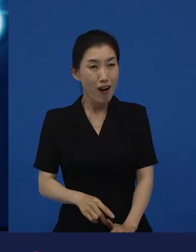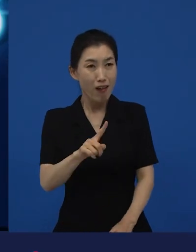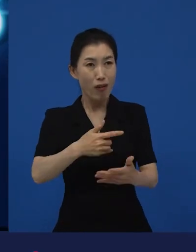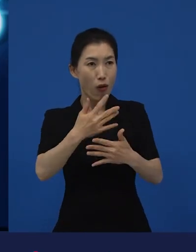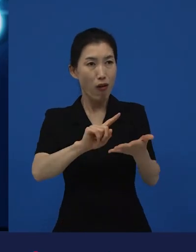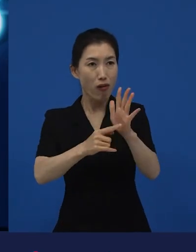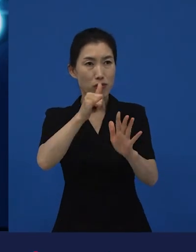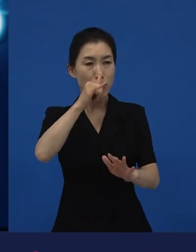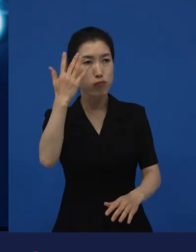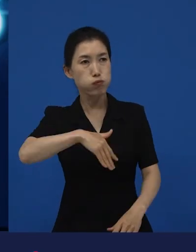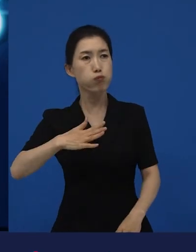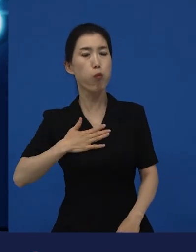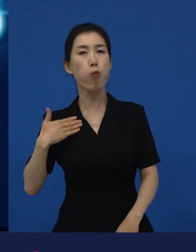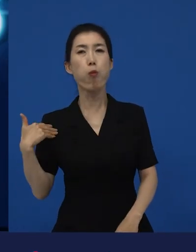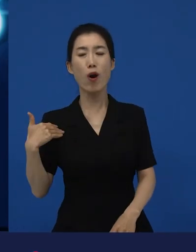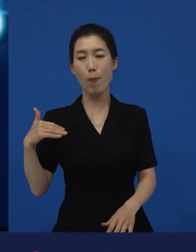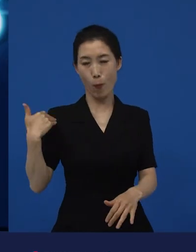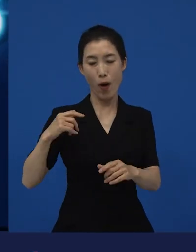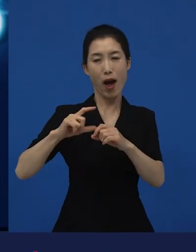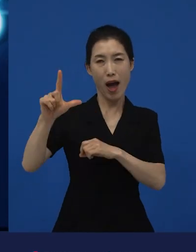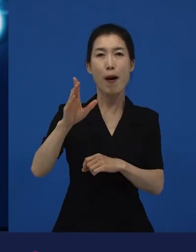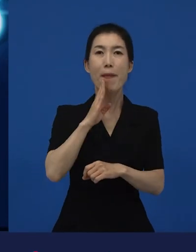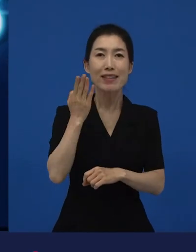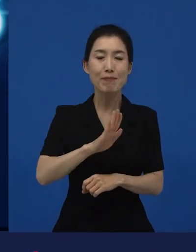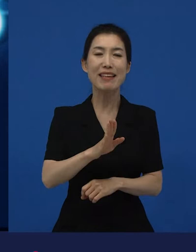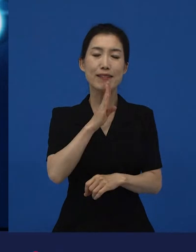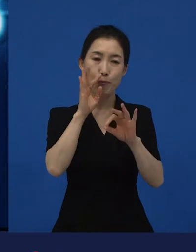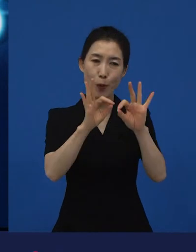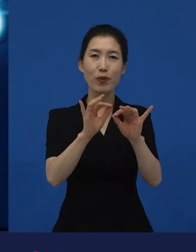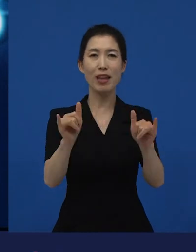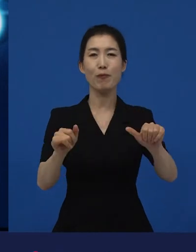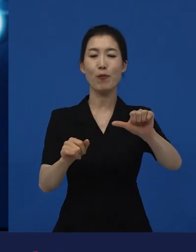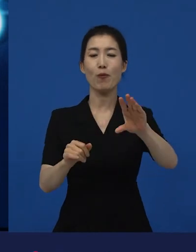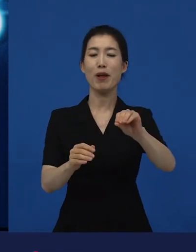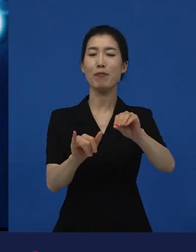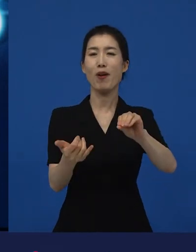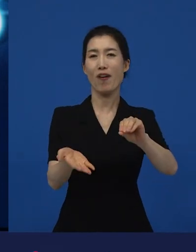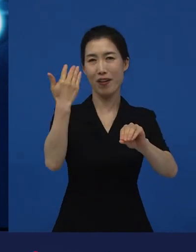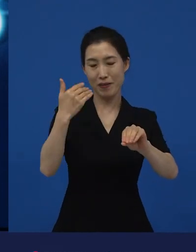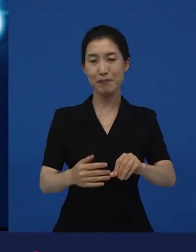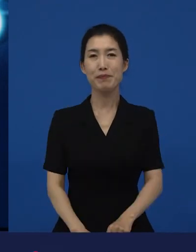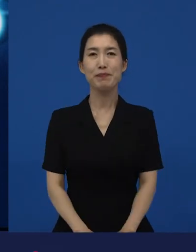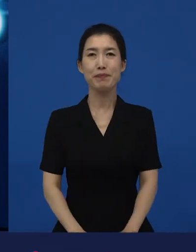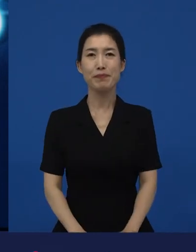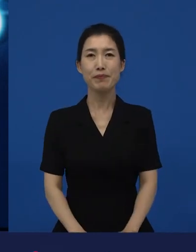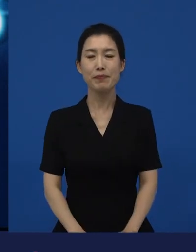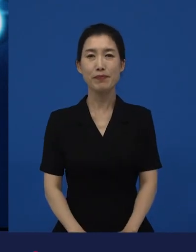5만명이 보러 왔다고 생각해 보세요. 그런데 이 는 그 어려운 시국에